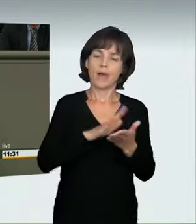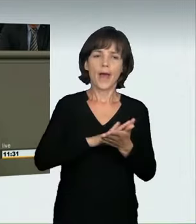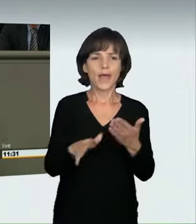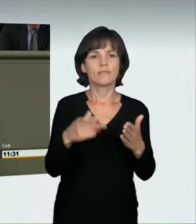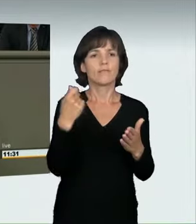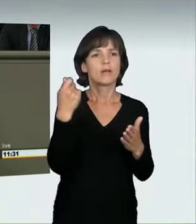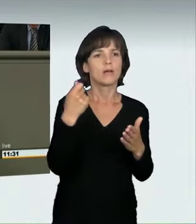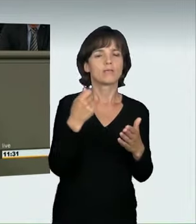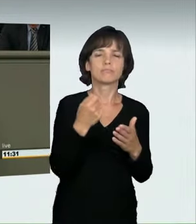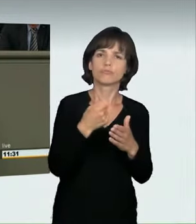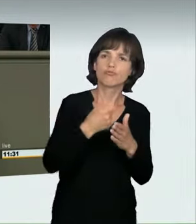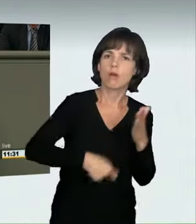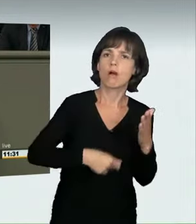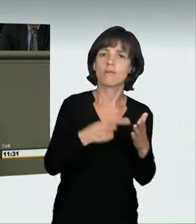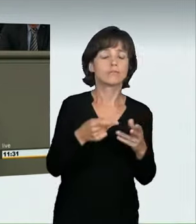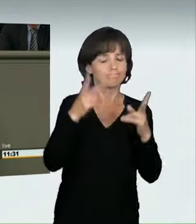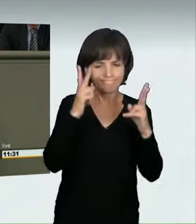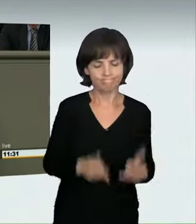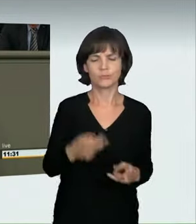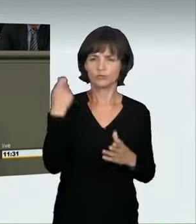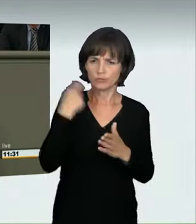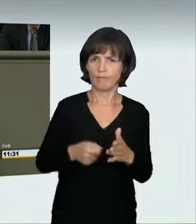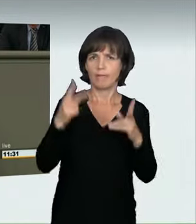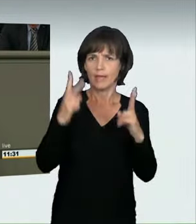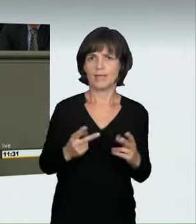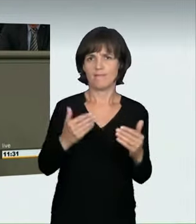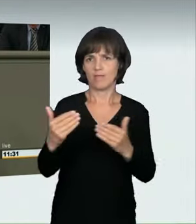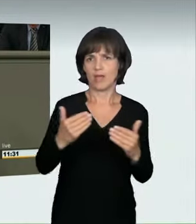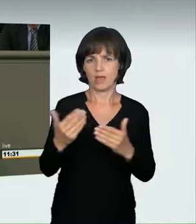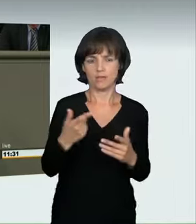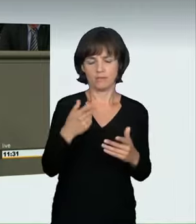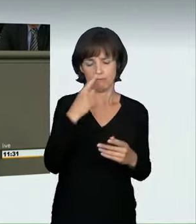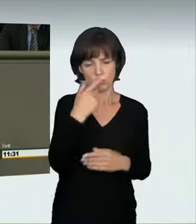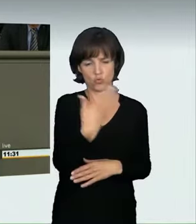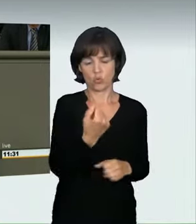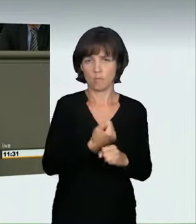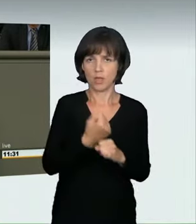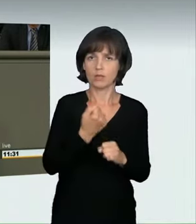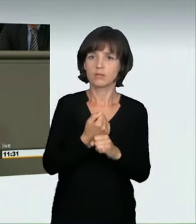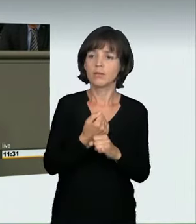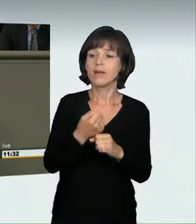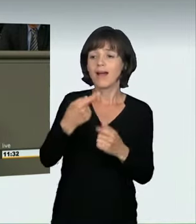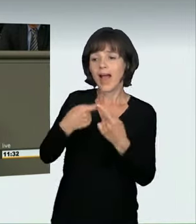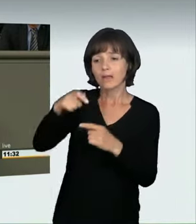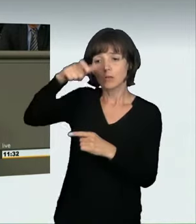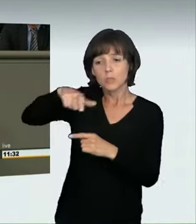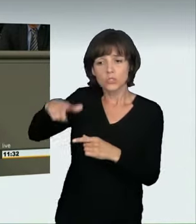wo sie hingehören: strafrechtlich relevantes Verhalten, das verantwortungslos ist und Gefahren für Unbeteiligte birgt.